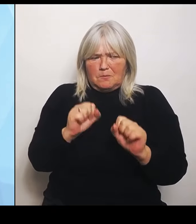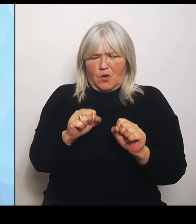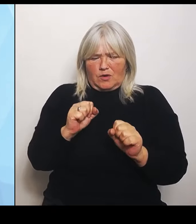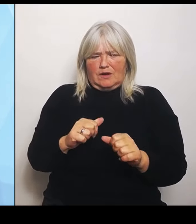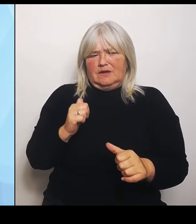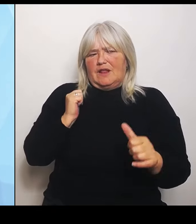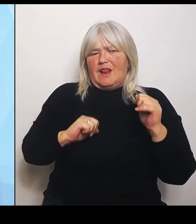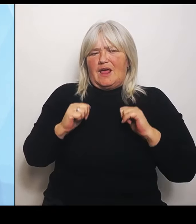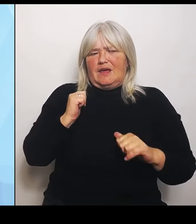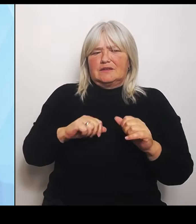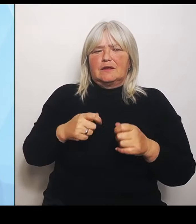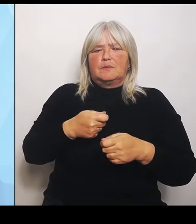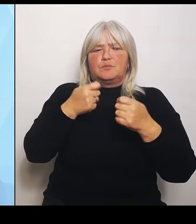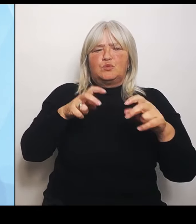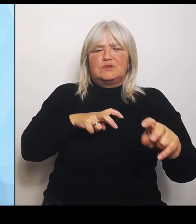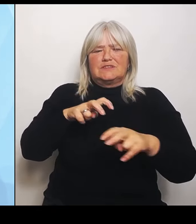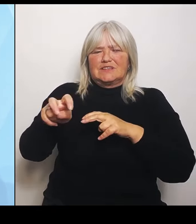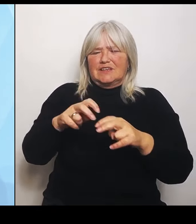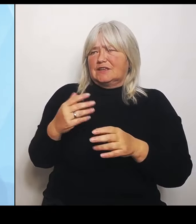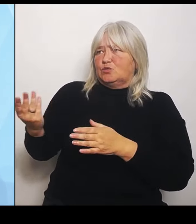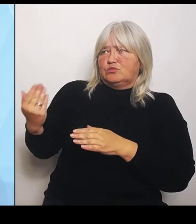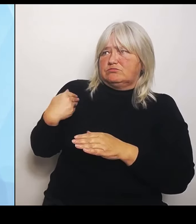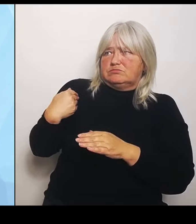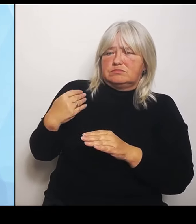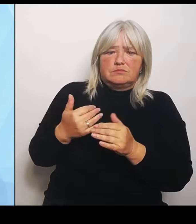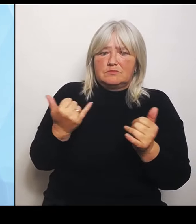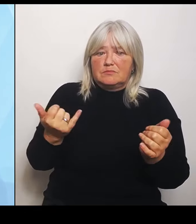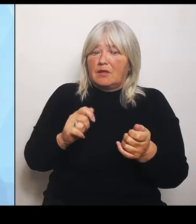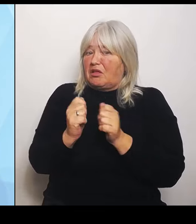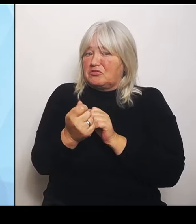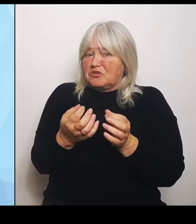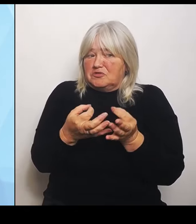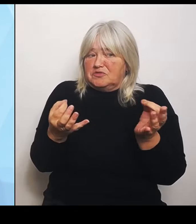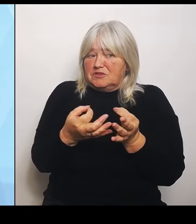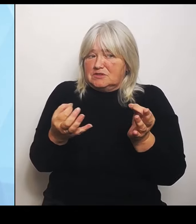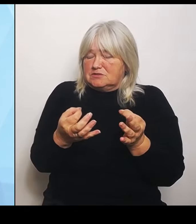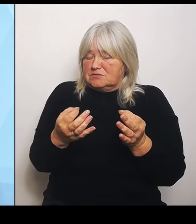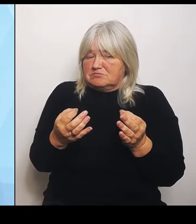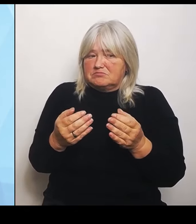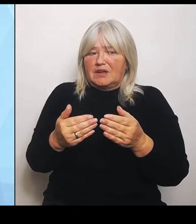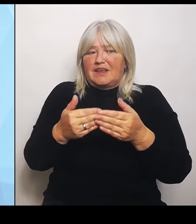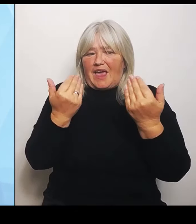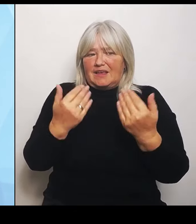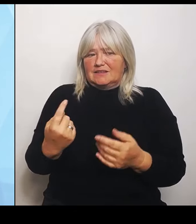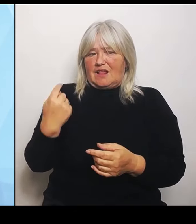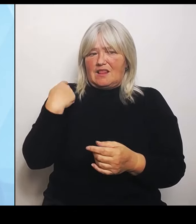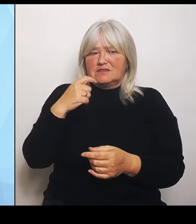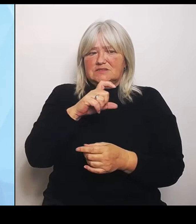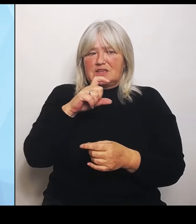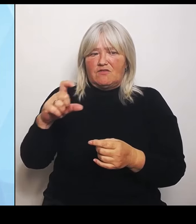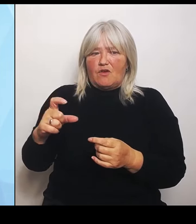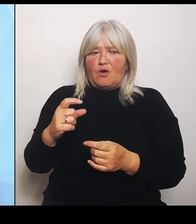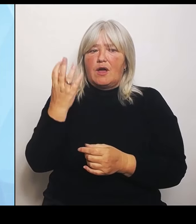Ganz im Gegenteil. Letzte Woche hat die Ampelmehrheit die Abgeordneten der Ampelregierung dafür gestimmt, für diese Reform,